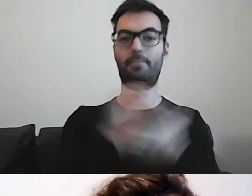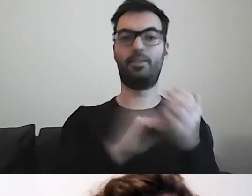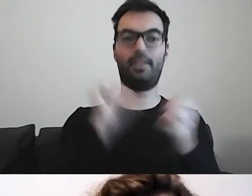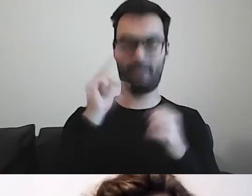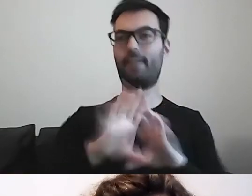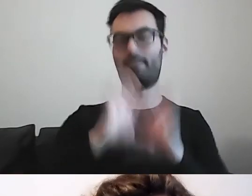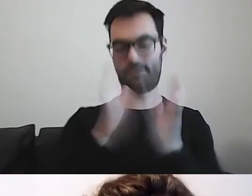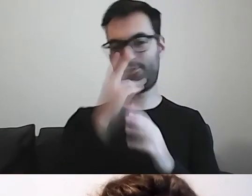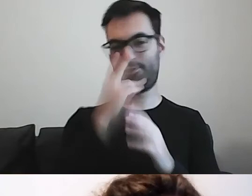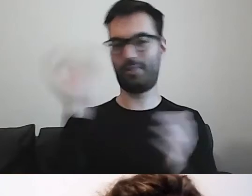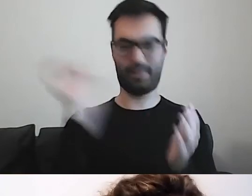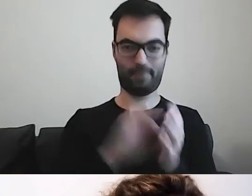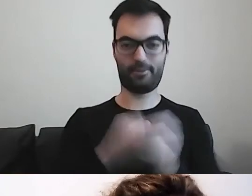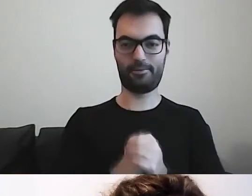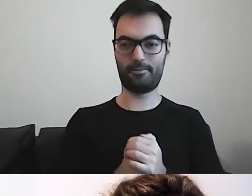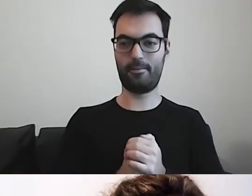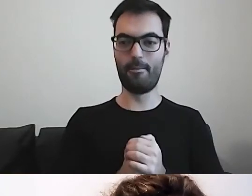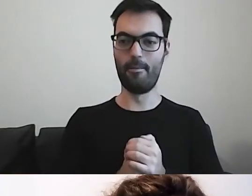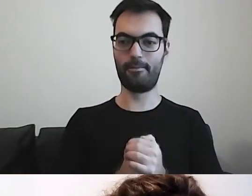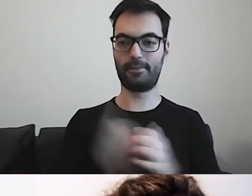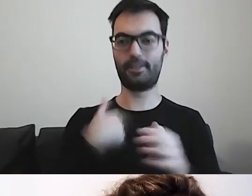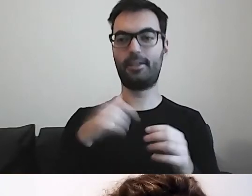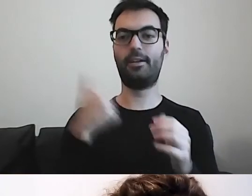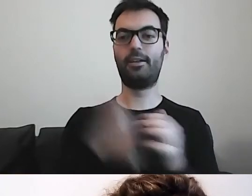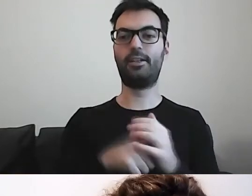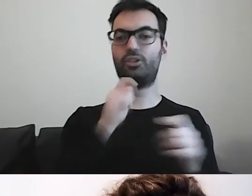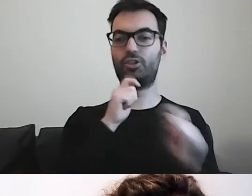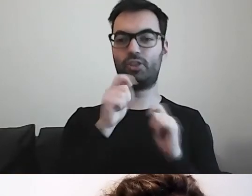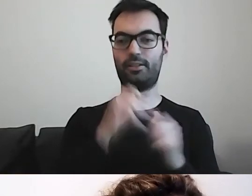Od razu włączam czat, żeby widzieć pytania.